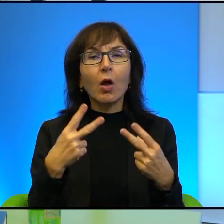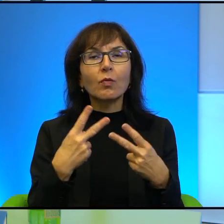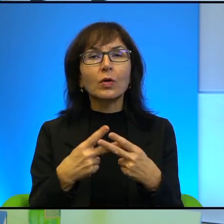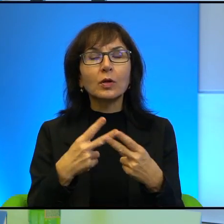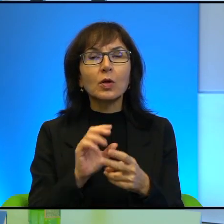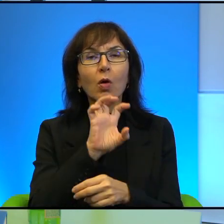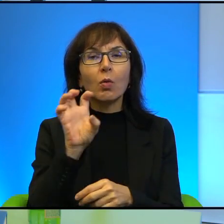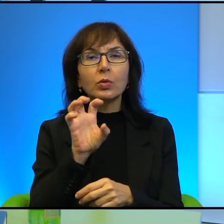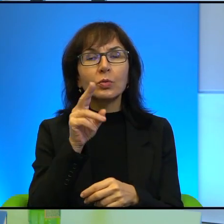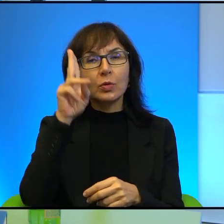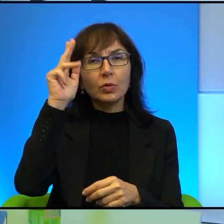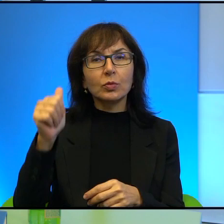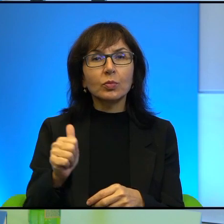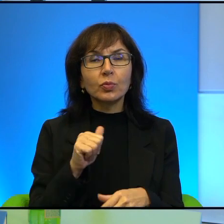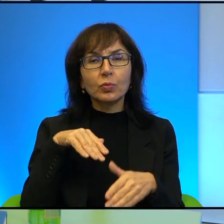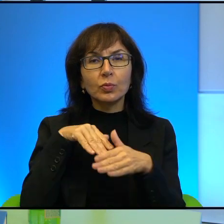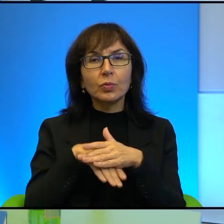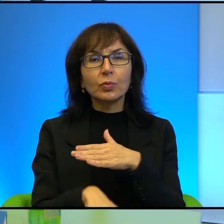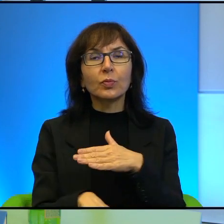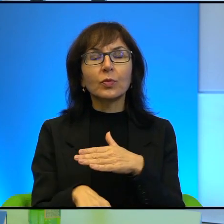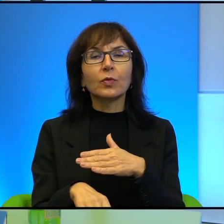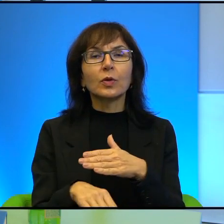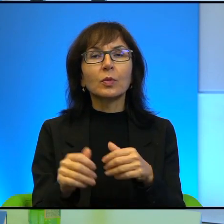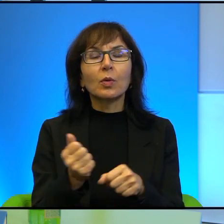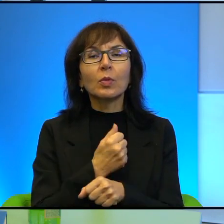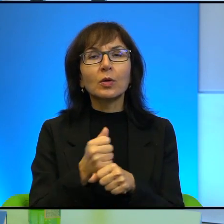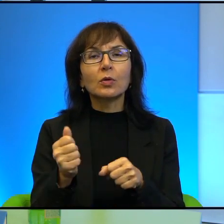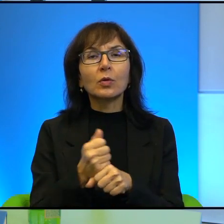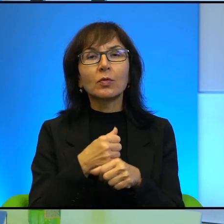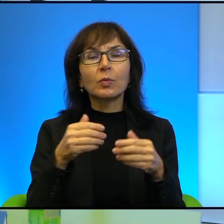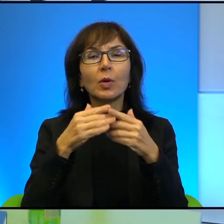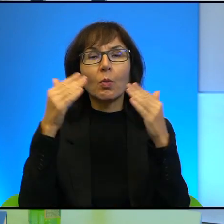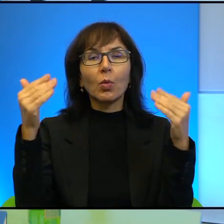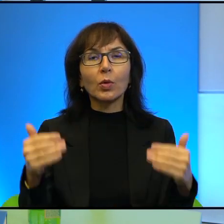skrytych za betonowymi płytami. Żadnych komputerów i wyrafinowanej